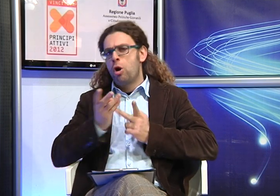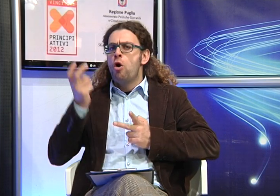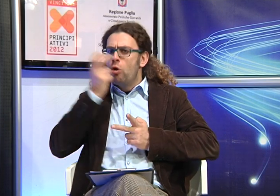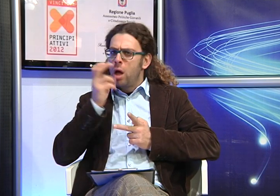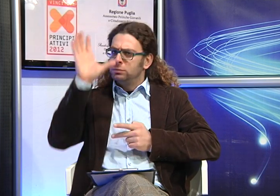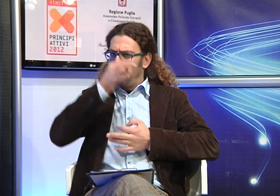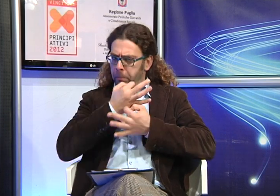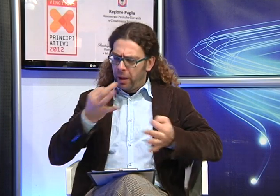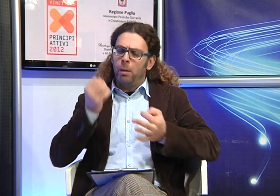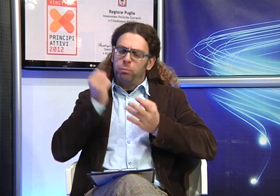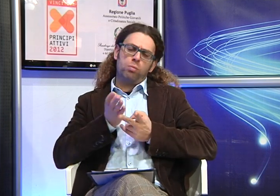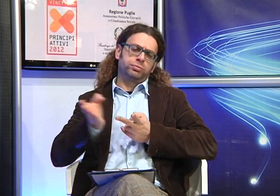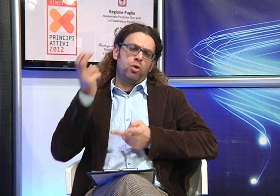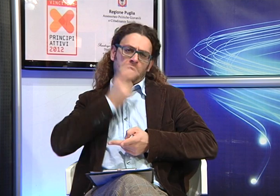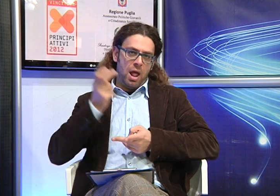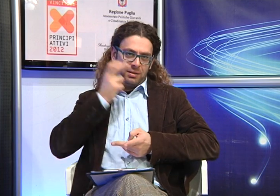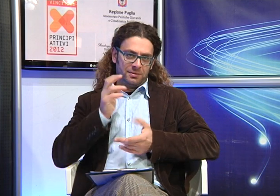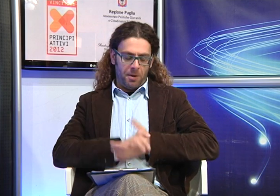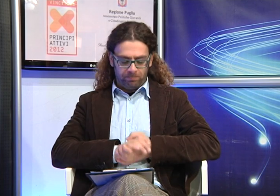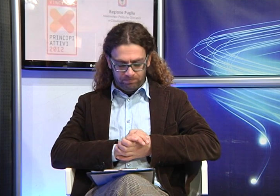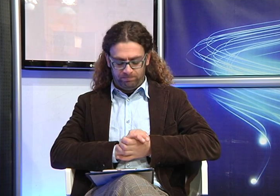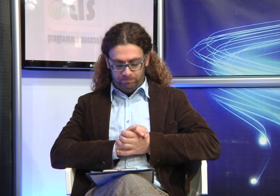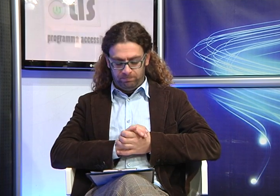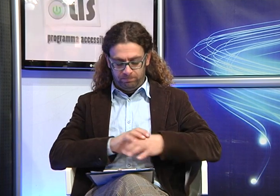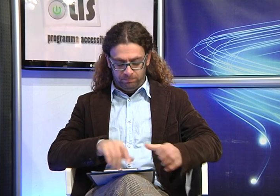anche se c'è di fatto la possibilità, qualora sia presente una buona lettura labiale di fare una scelta oralista.